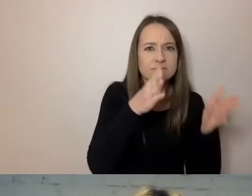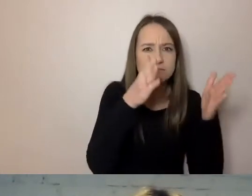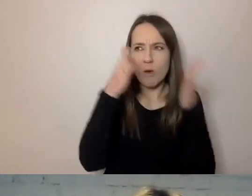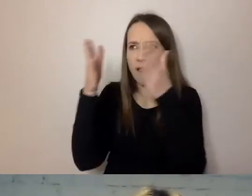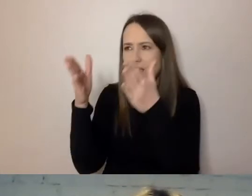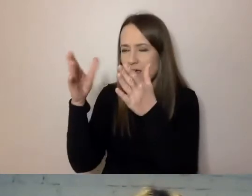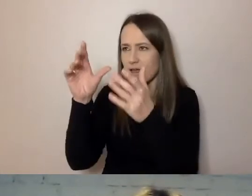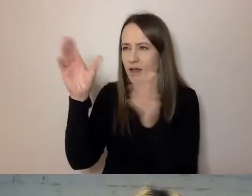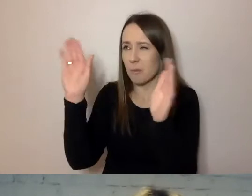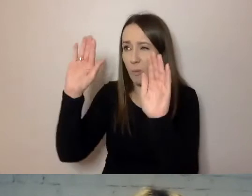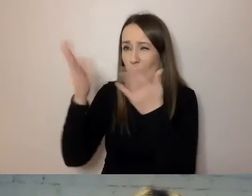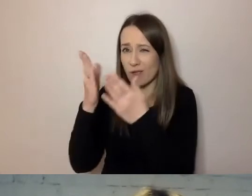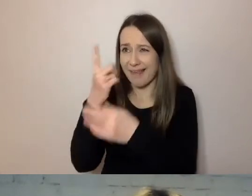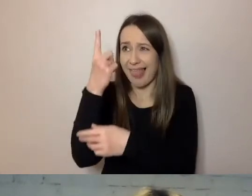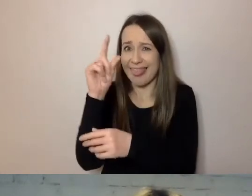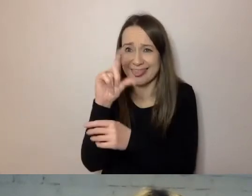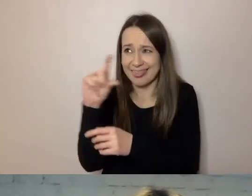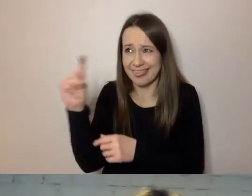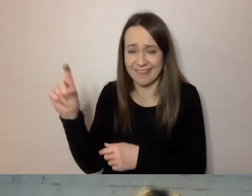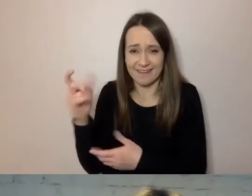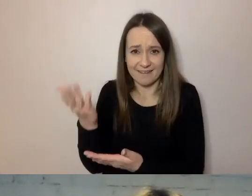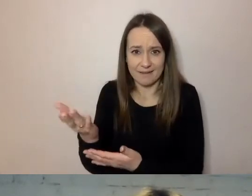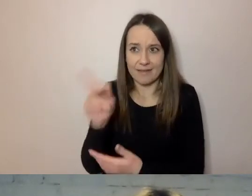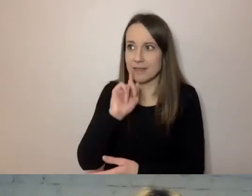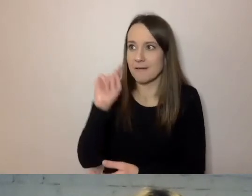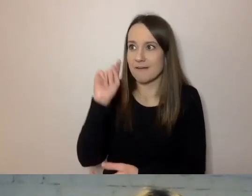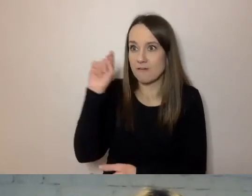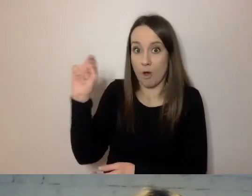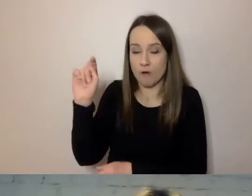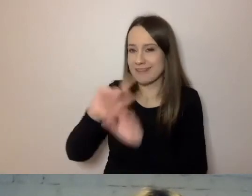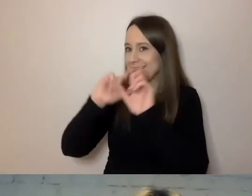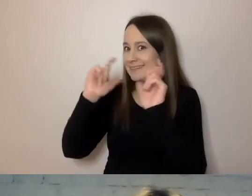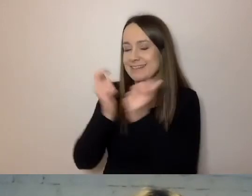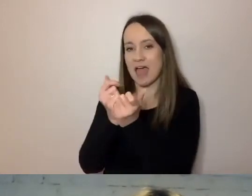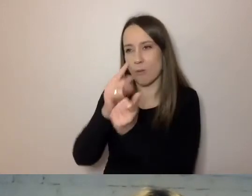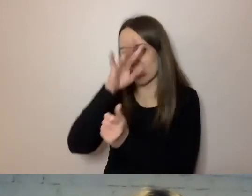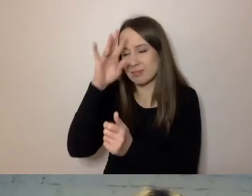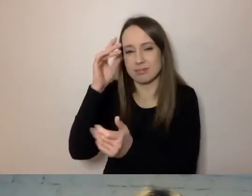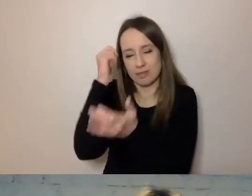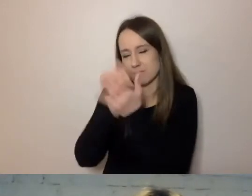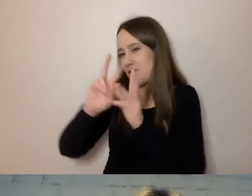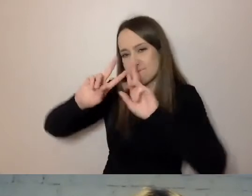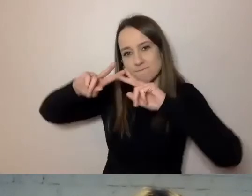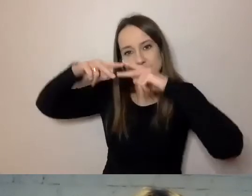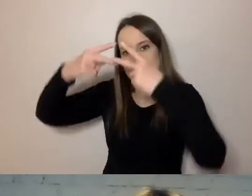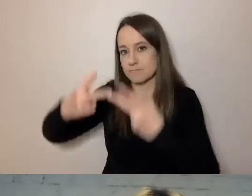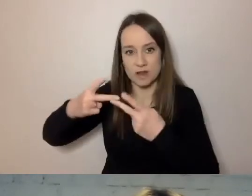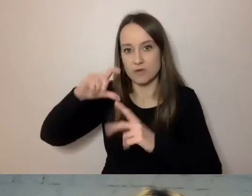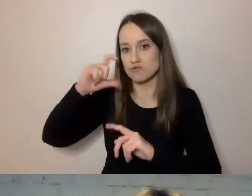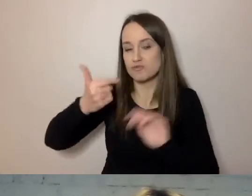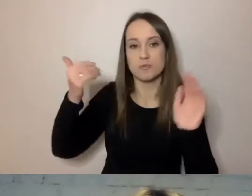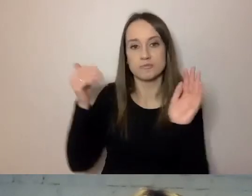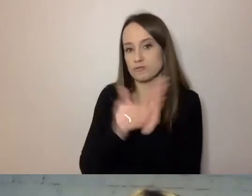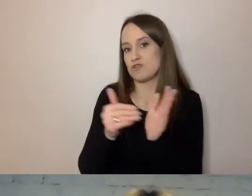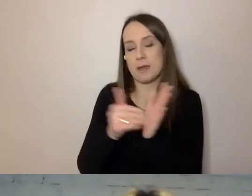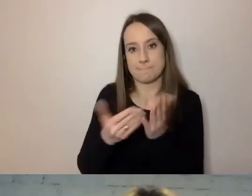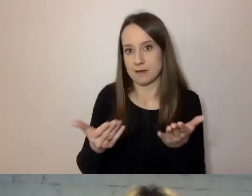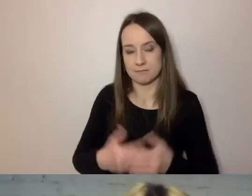I to on przekazuje merytorykę. To, co trzeba przekazać.